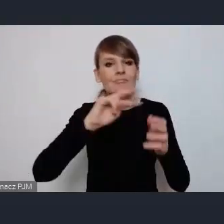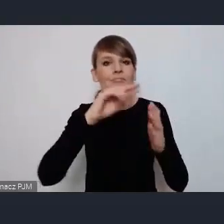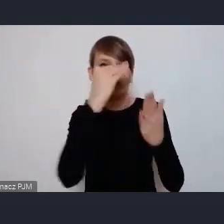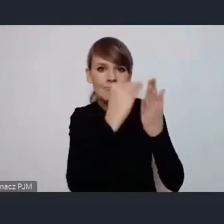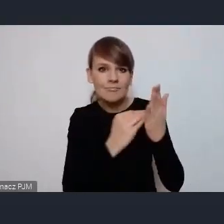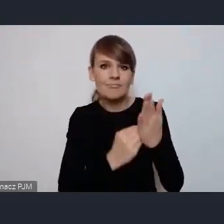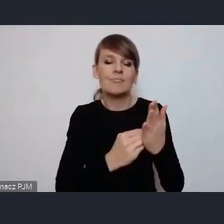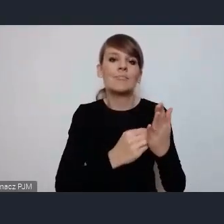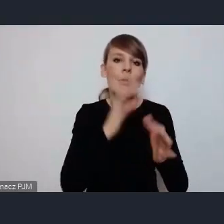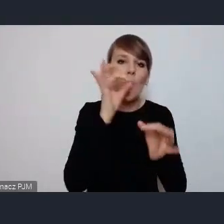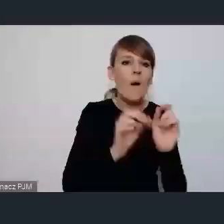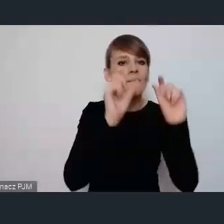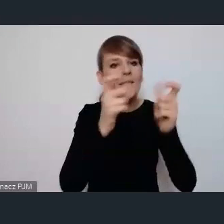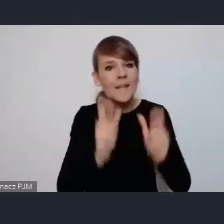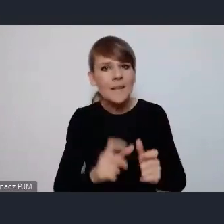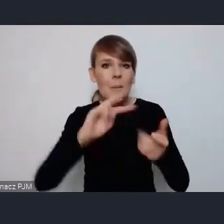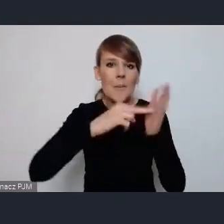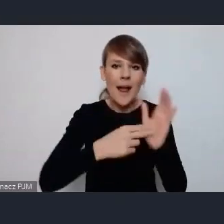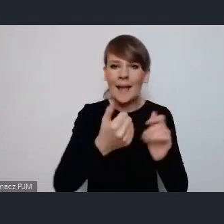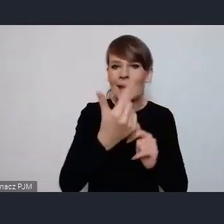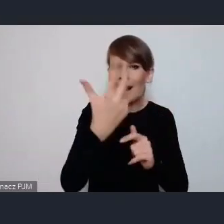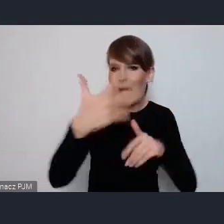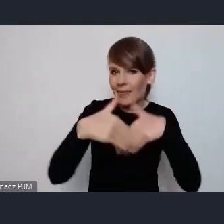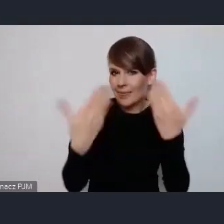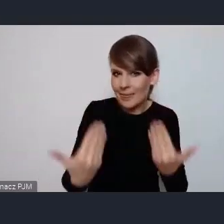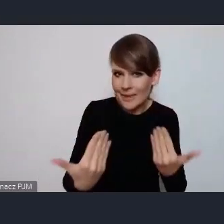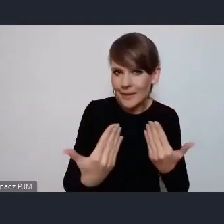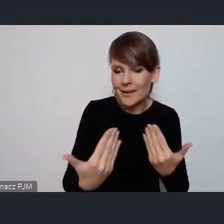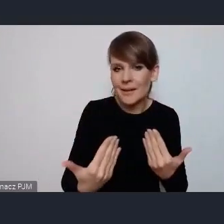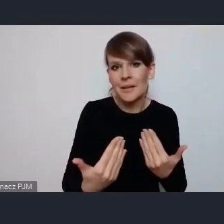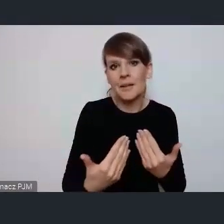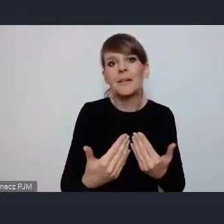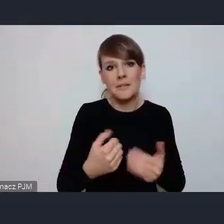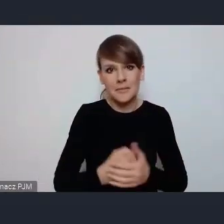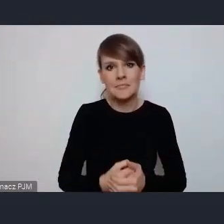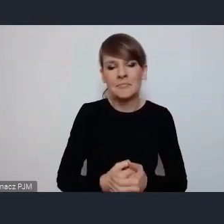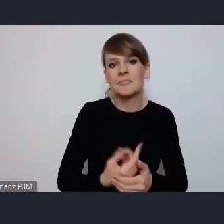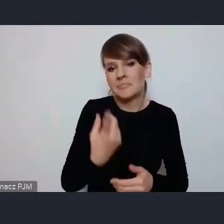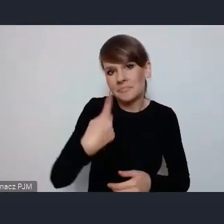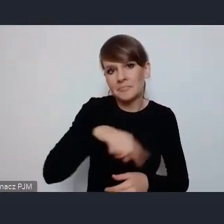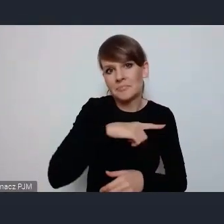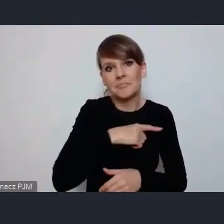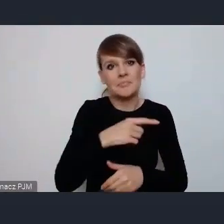wydarzeń na te kilka dni które będą, a wcale to nie jest wykluczone że kilka dni bo przecież możemy to pozostawić nieco dłużej